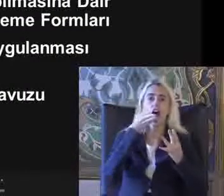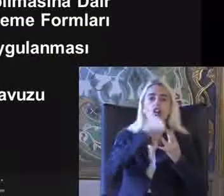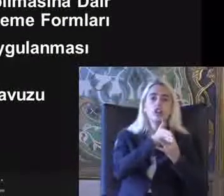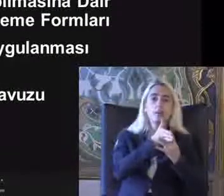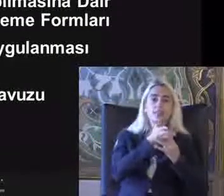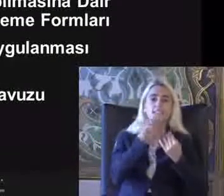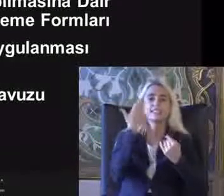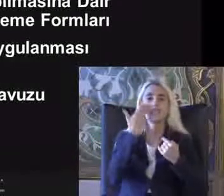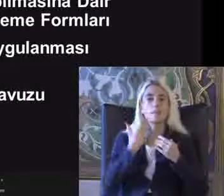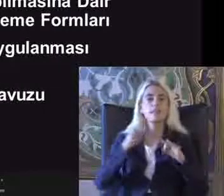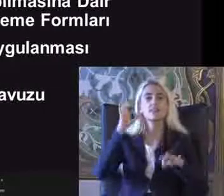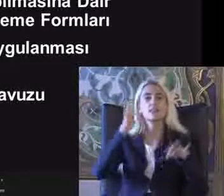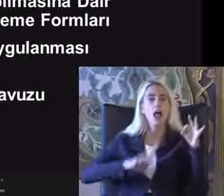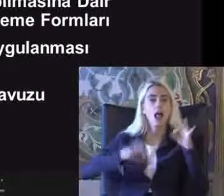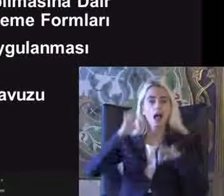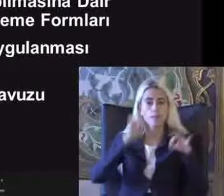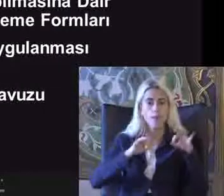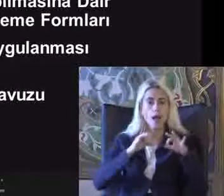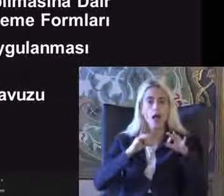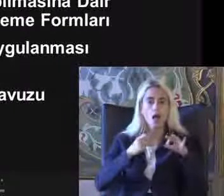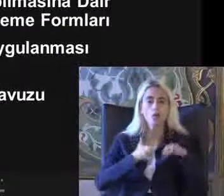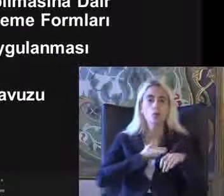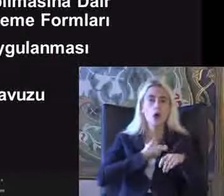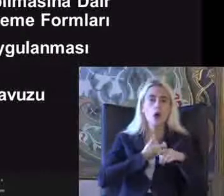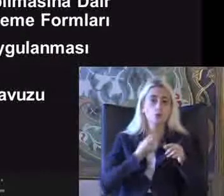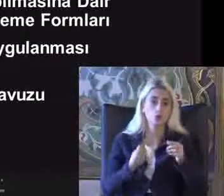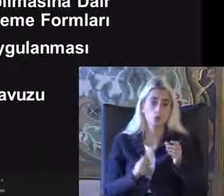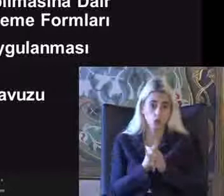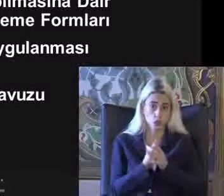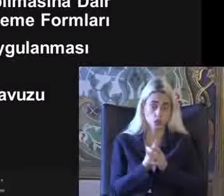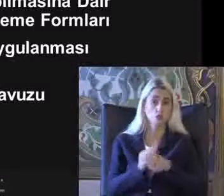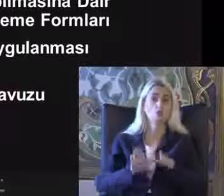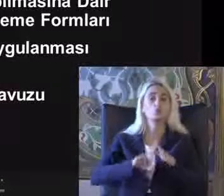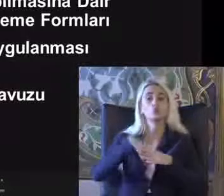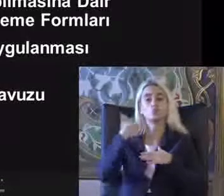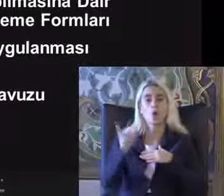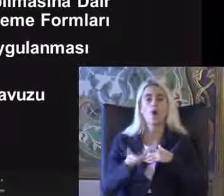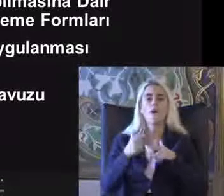Izleme ve denetleme yönetmeliği çıktı Ve sonra fonlar yayınlandı